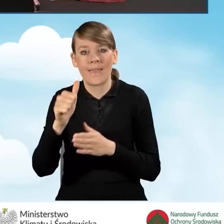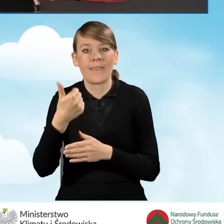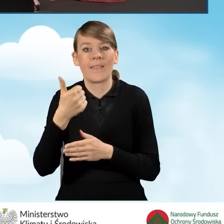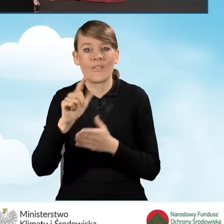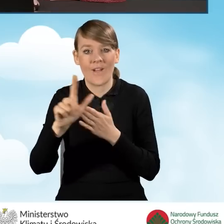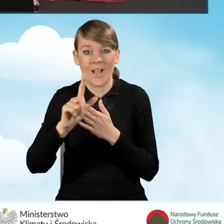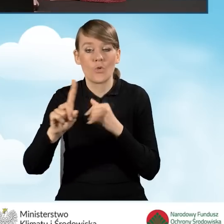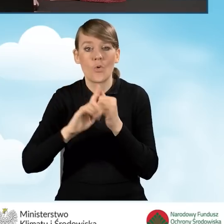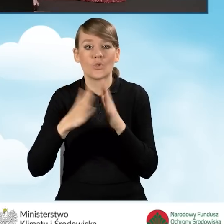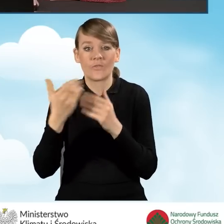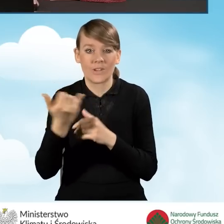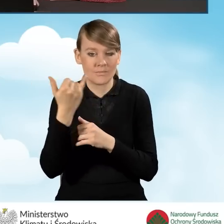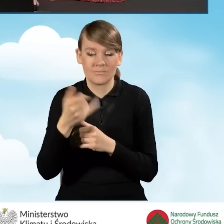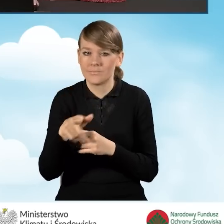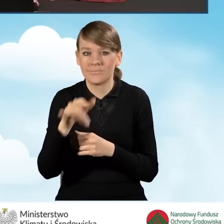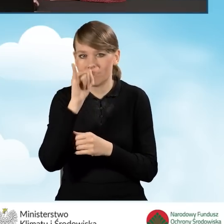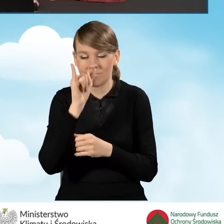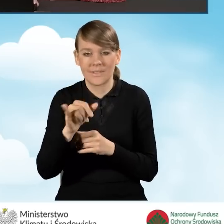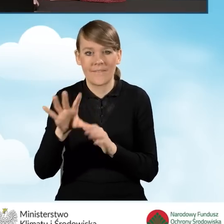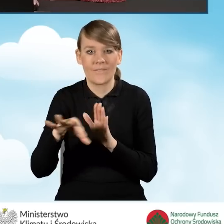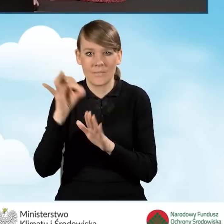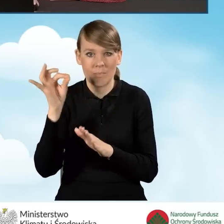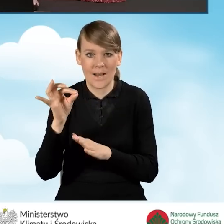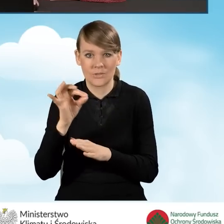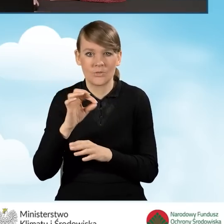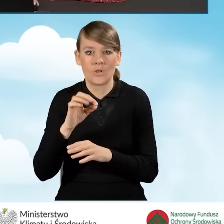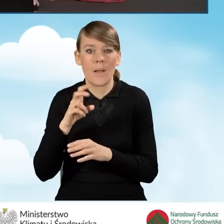czyli numer księgi wieczystej wybrać odpowiedzi brak.